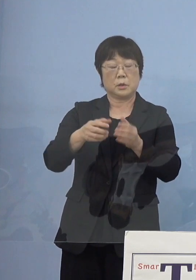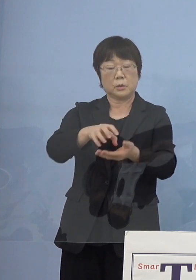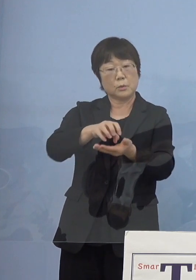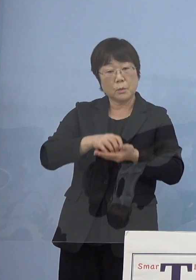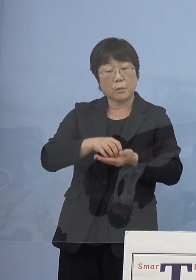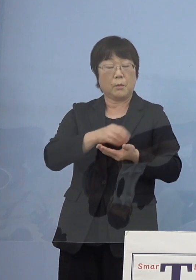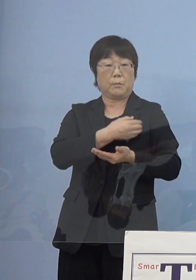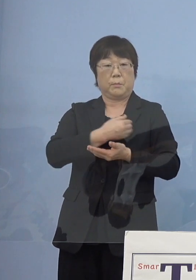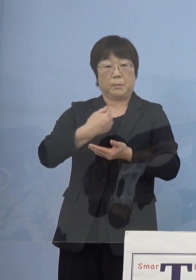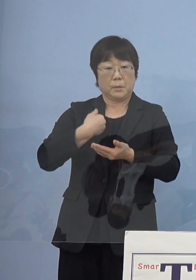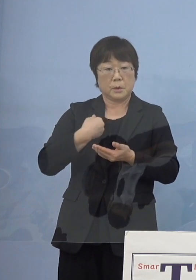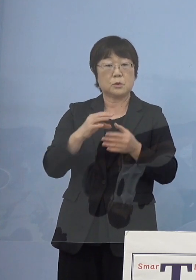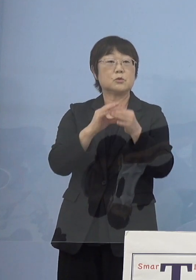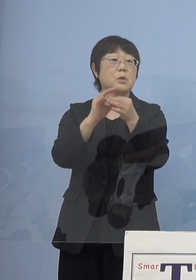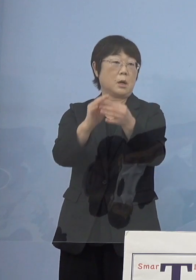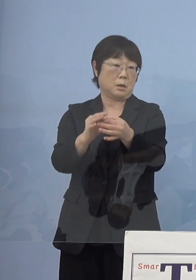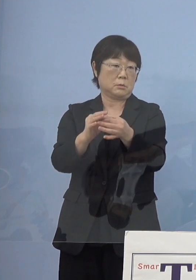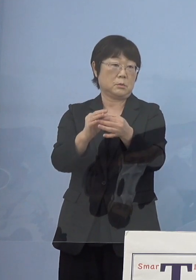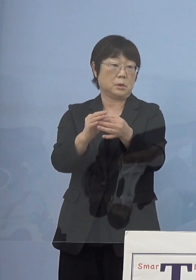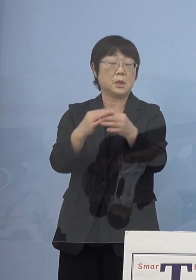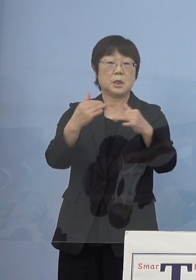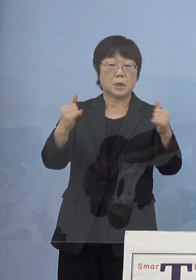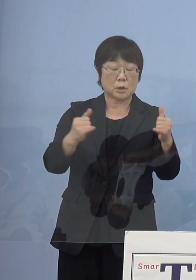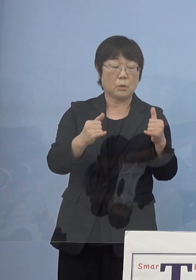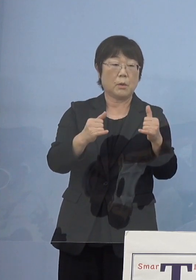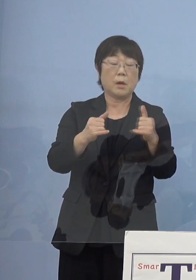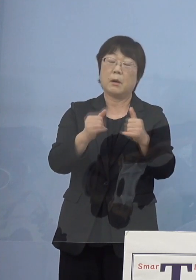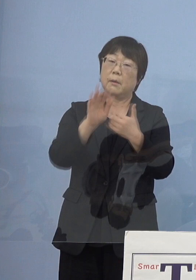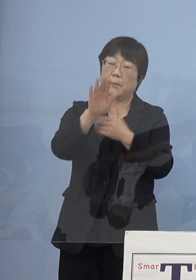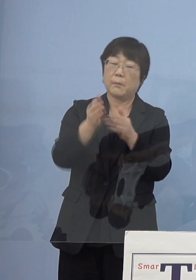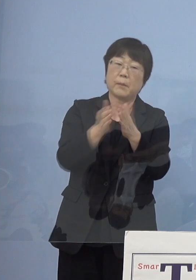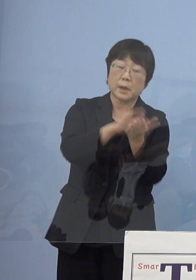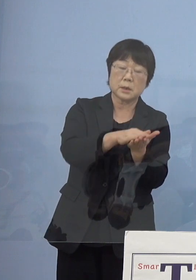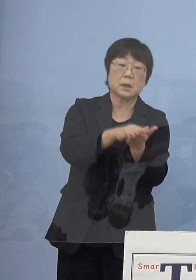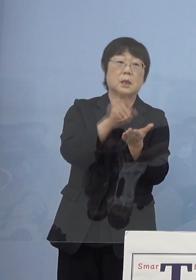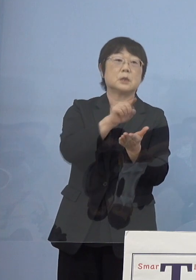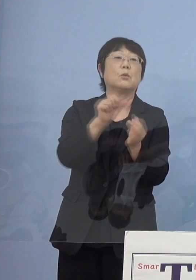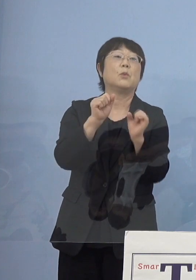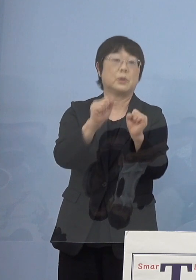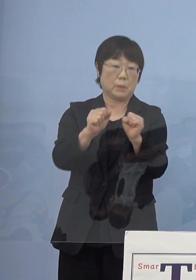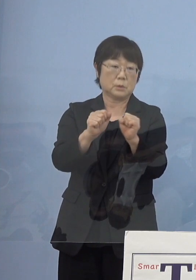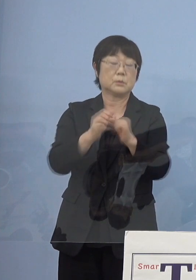もう既にお取りになられた方もう物故されましたが こうした皆さん方も出て